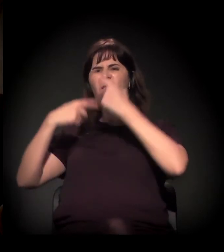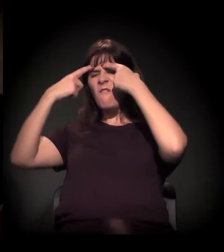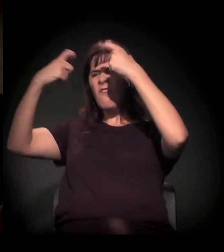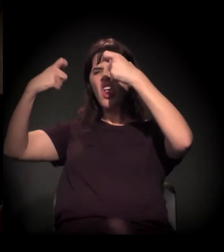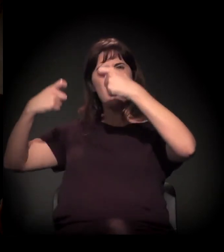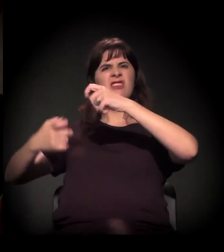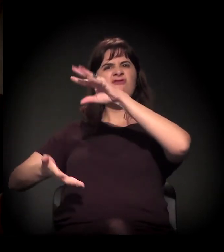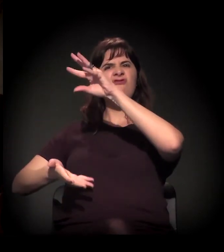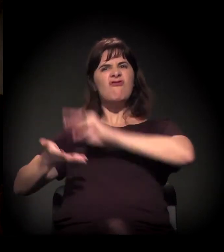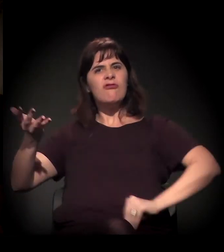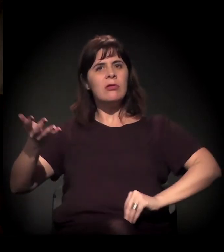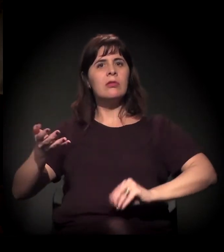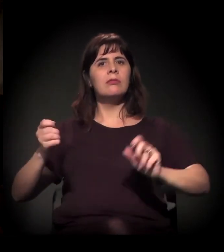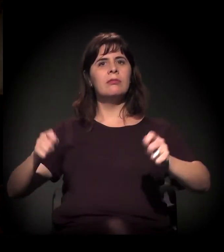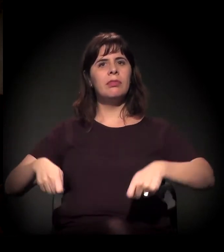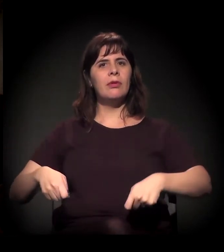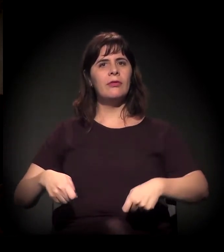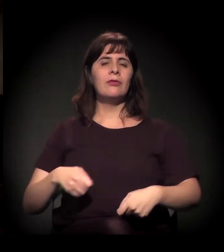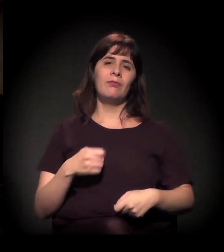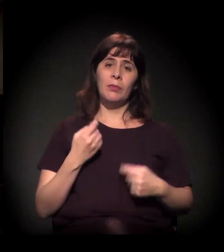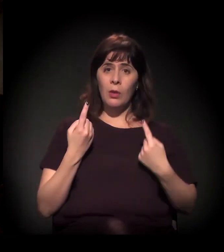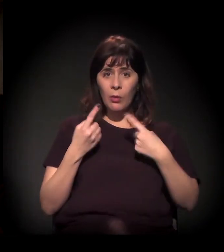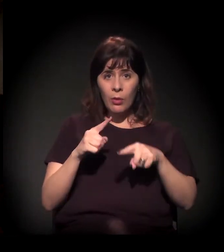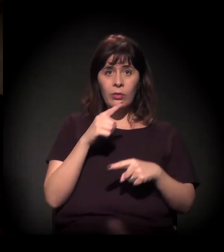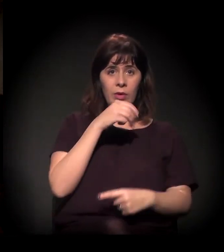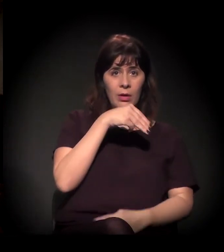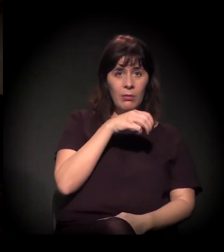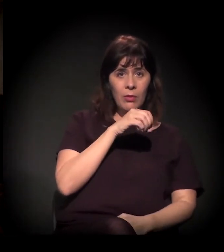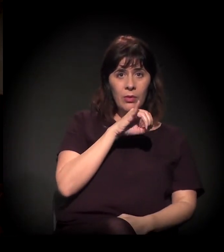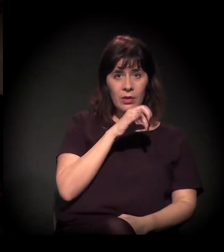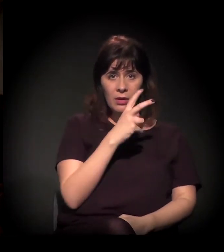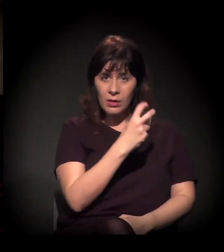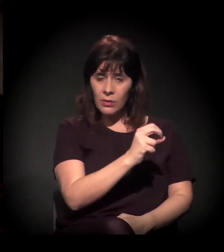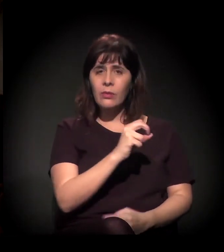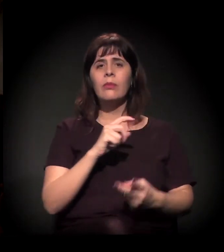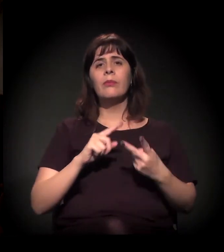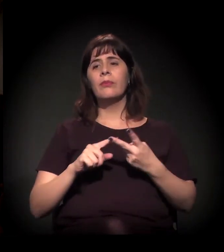E, se a gente pensar, acho que do Moinho para o fluxo tem um quilômetro,